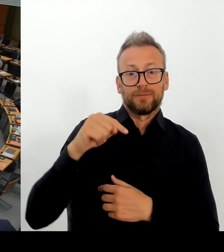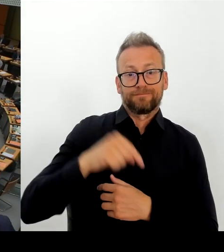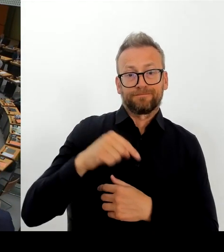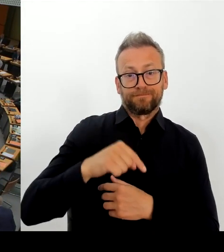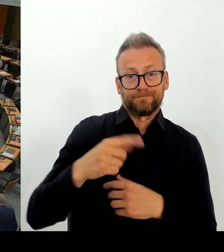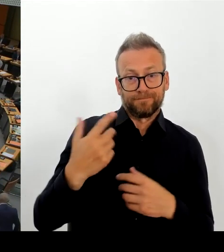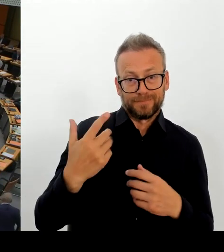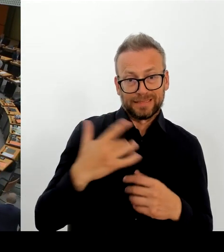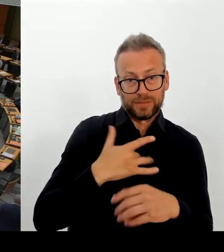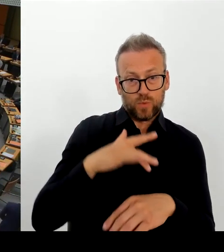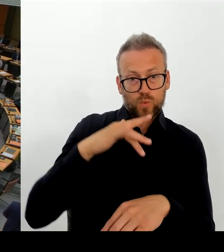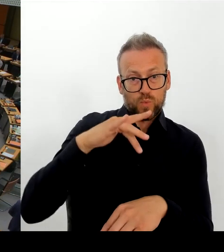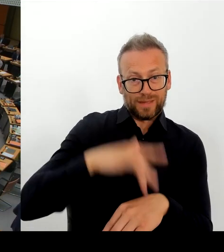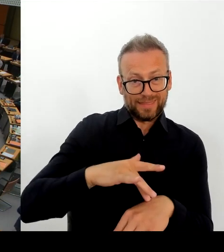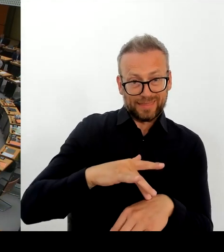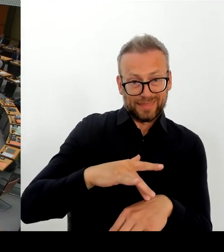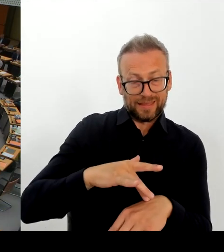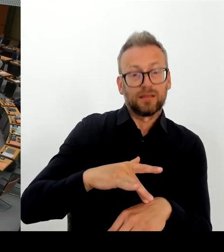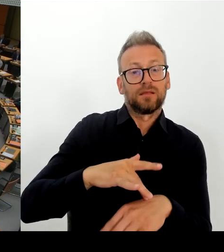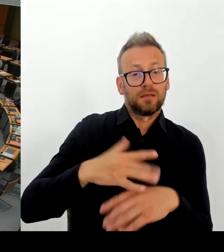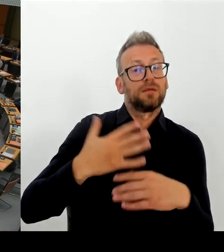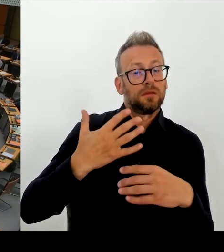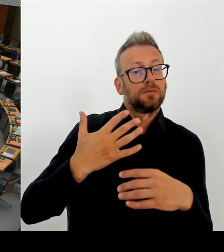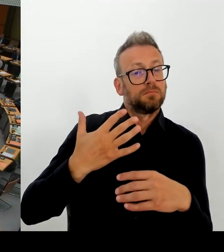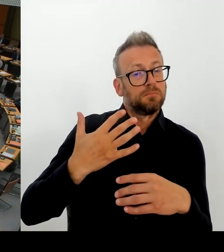Ja, vielen Dank, geehrte Frau Spranger.